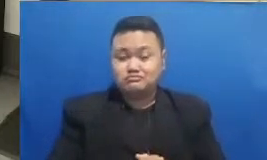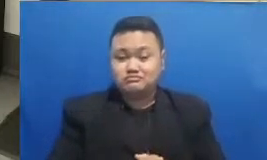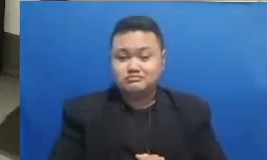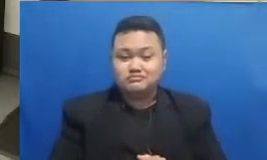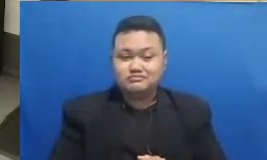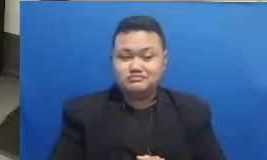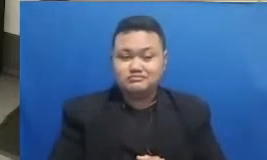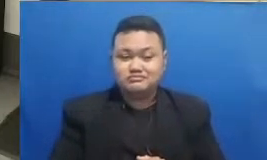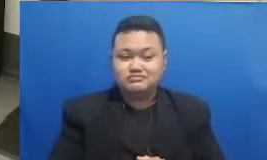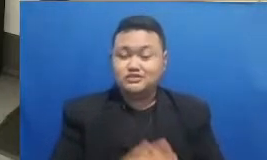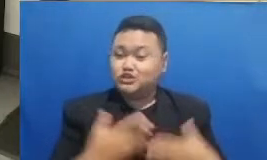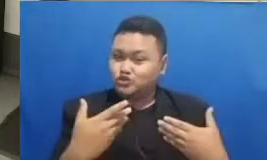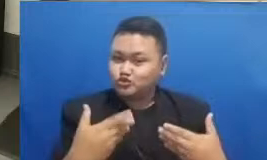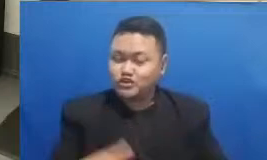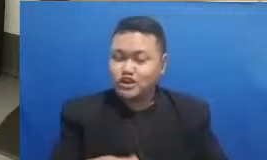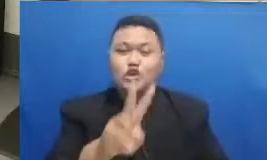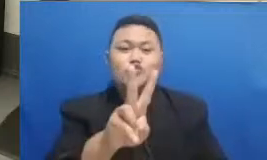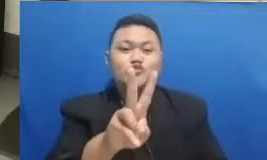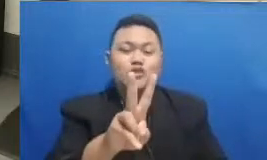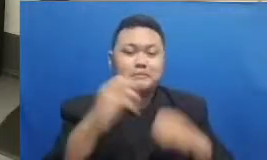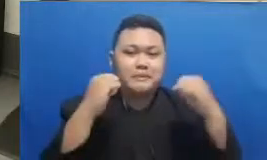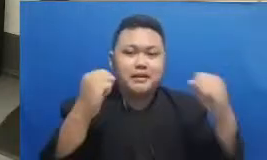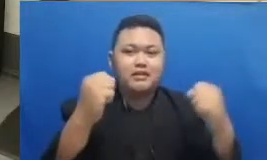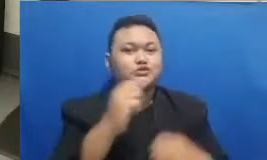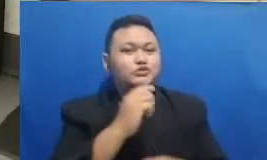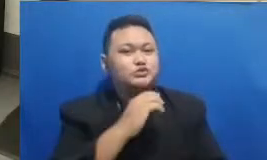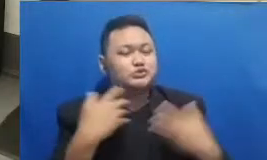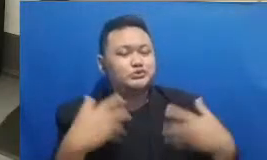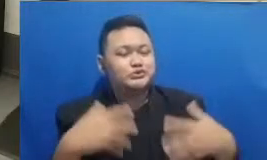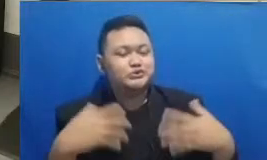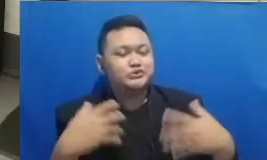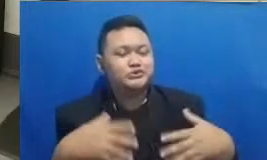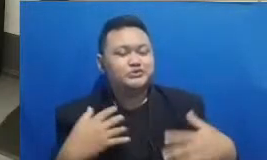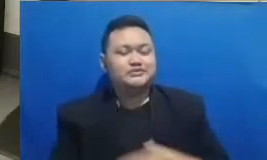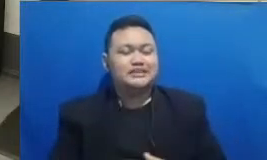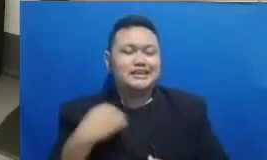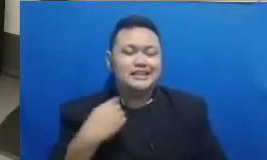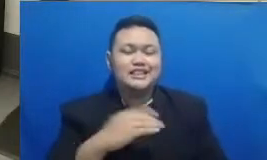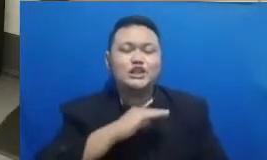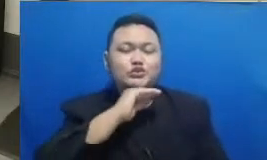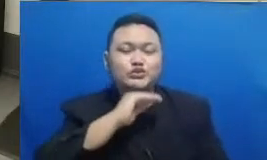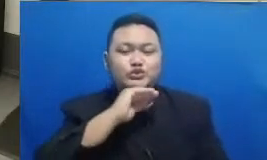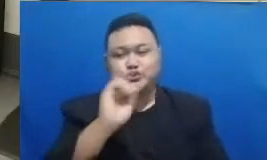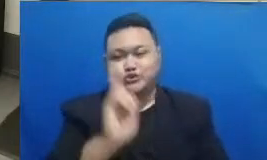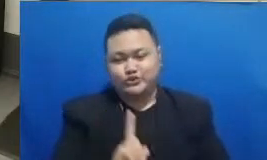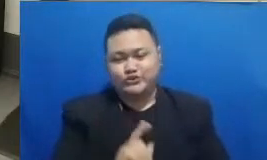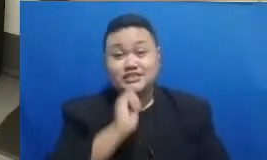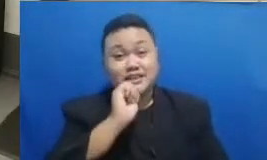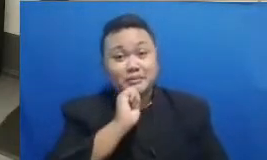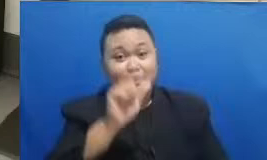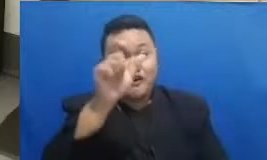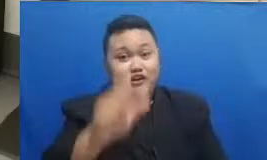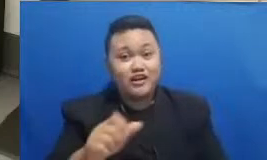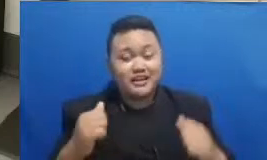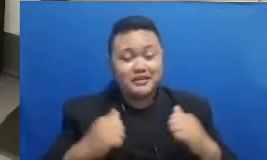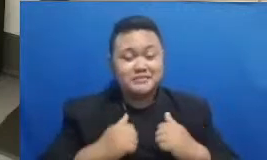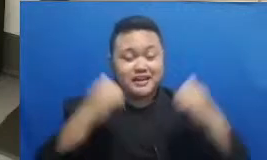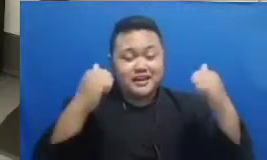ibu Oke ki ta tunggu Siapakah dua pemenang ini tadi kuis yang pertama jatuh ke Sidoarjo Nah apakah dua